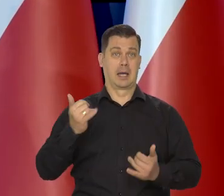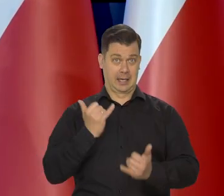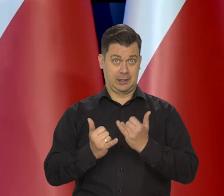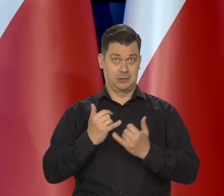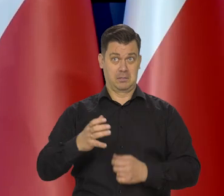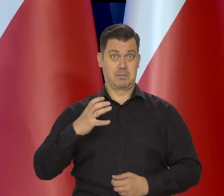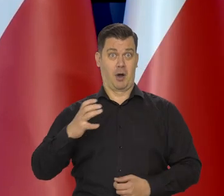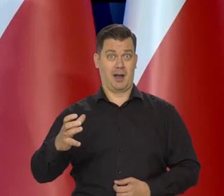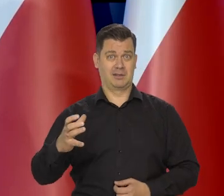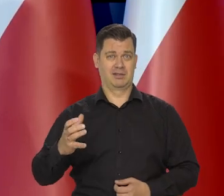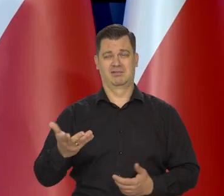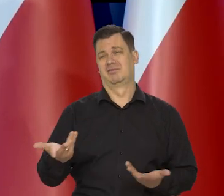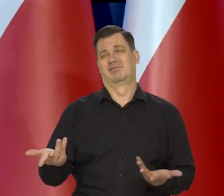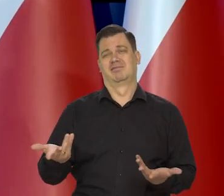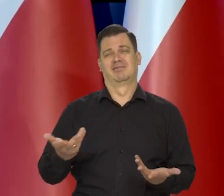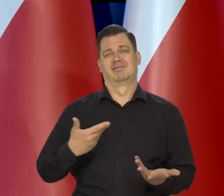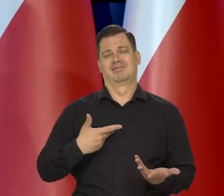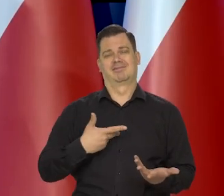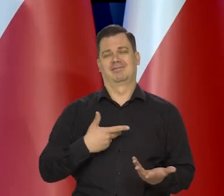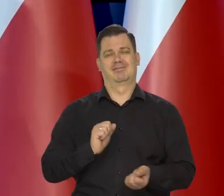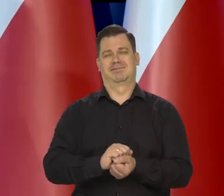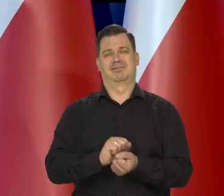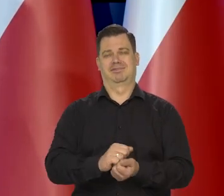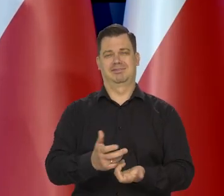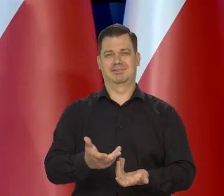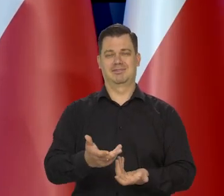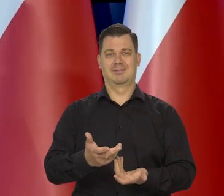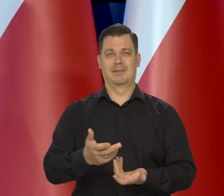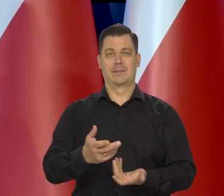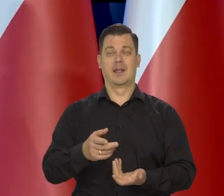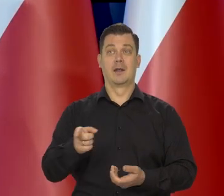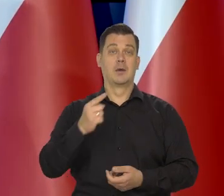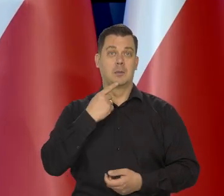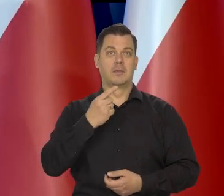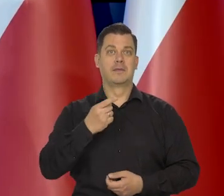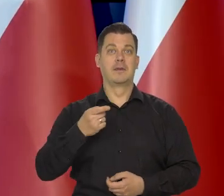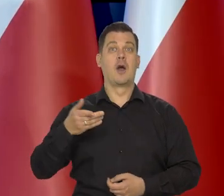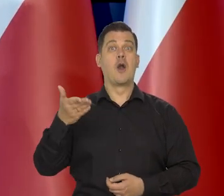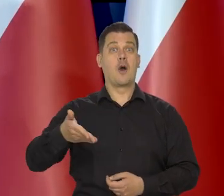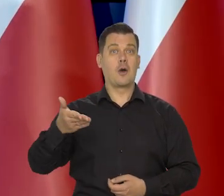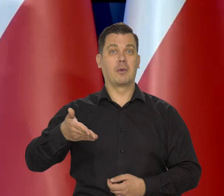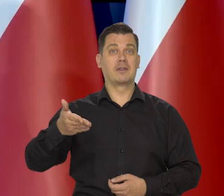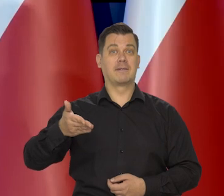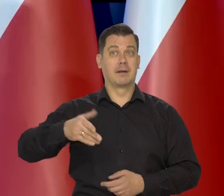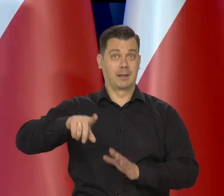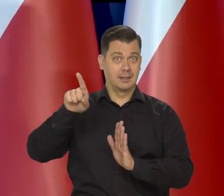Im ktoś jest bardziej bogaty, no tym, jakby szerzej to widzi. Tak, jak się kiedyś mówiło to z faktu, że lokomotywy tanieją,